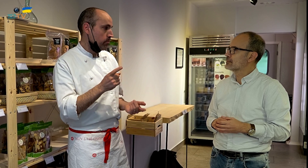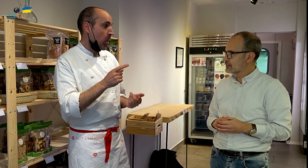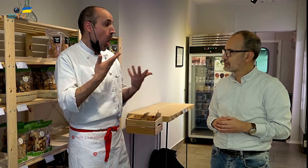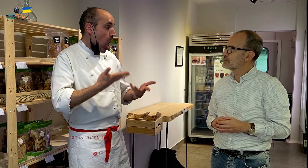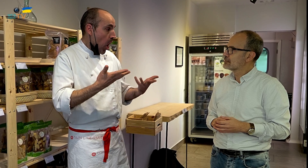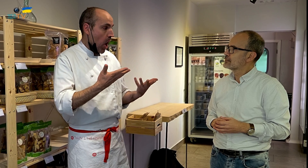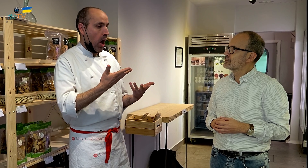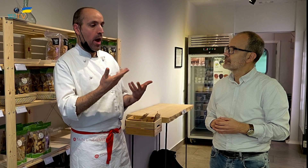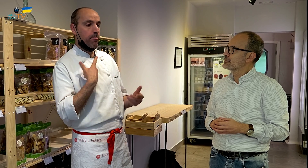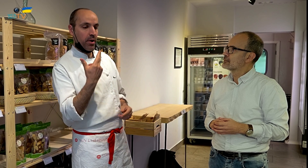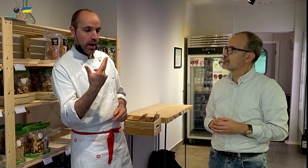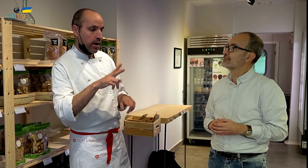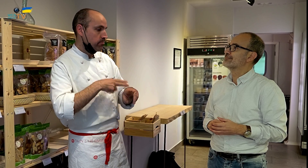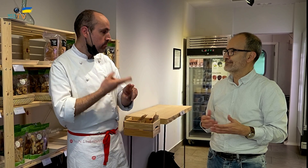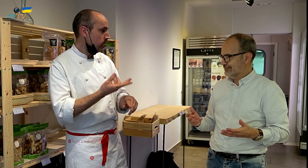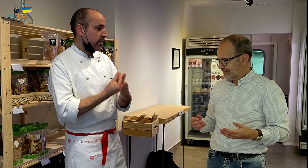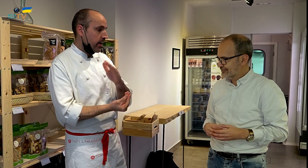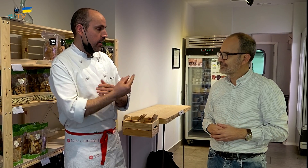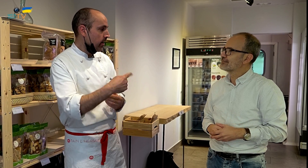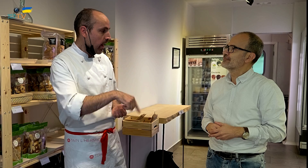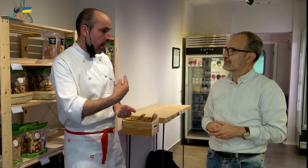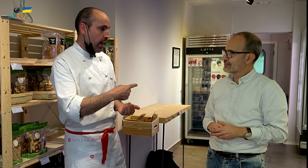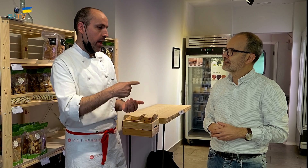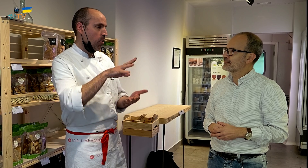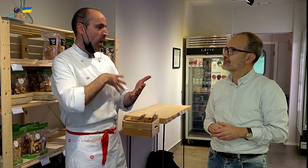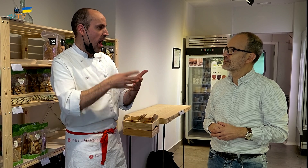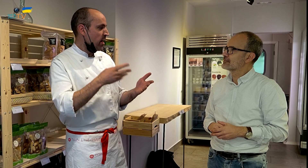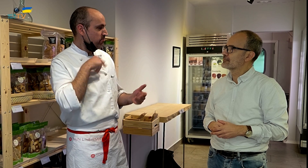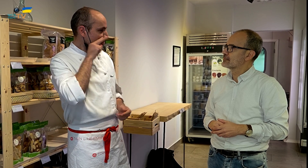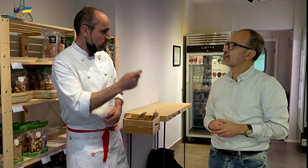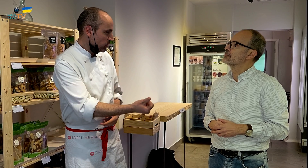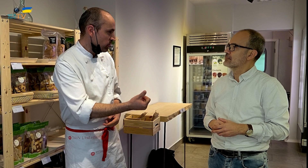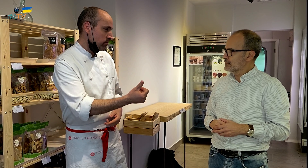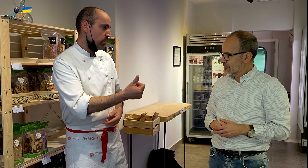Pero, hoy por hoy, teniendo mujer e hijo, la conciliación era escasa.